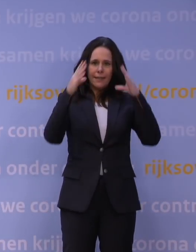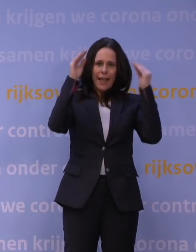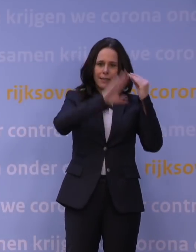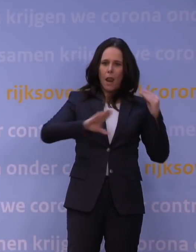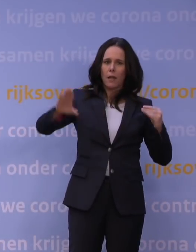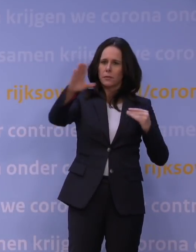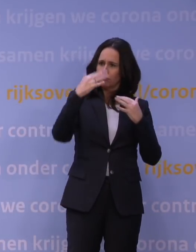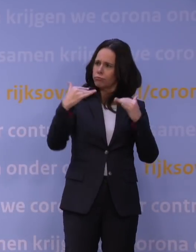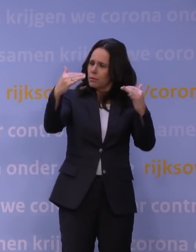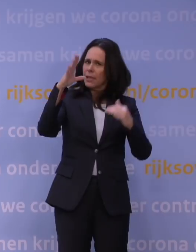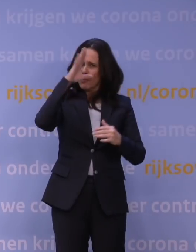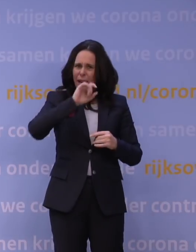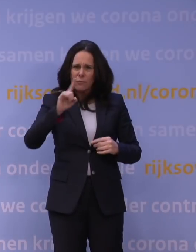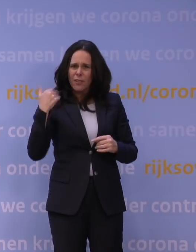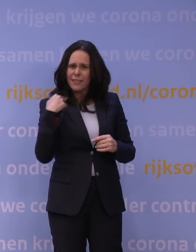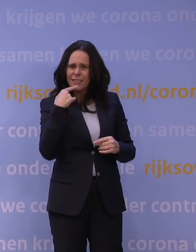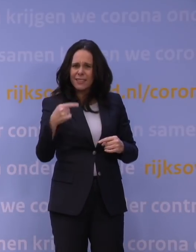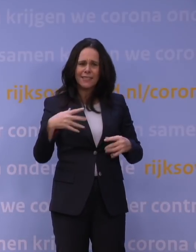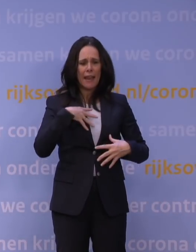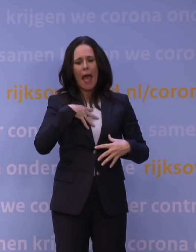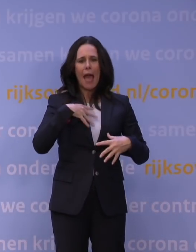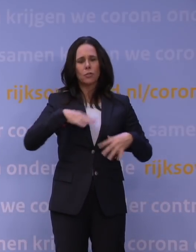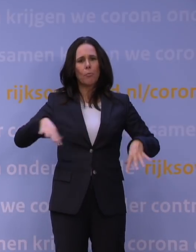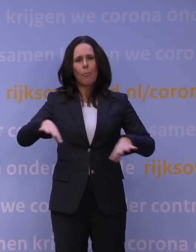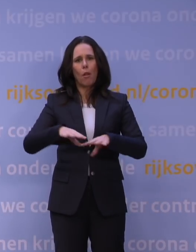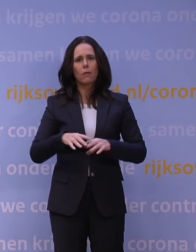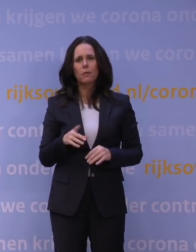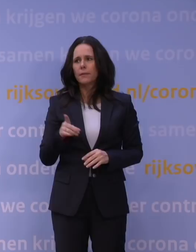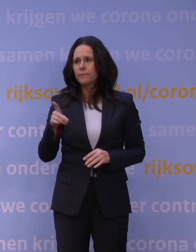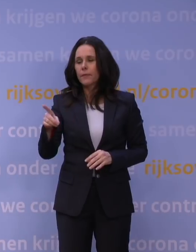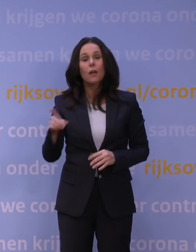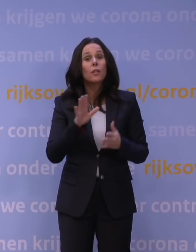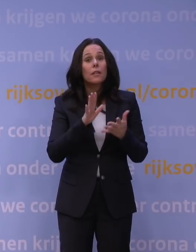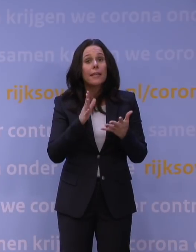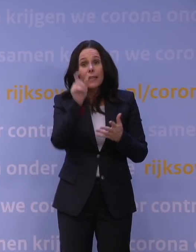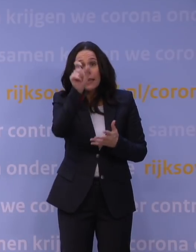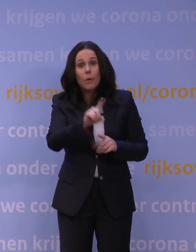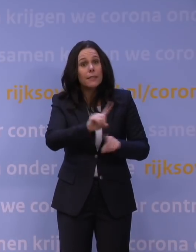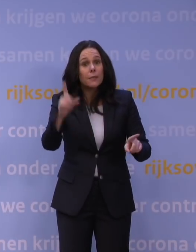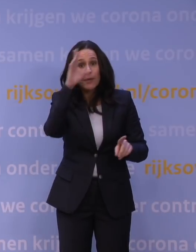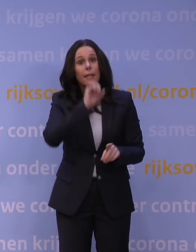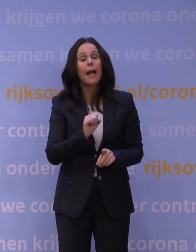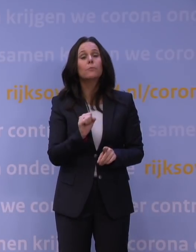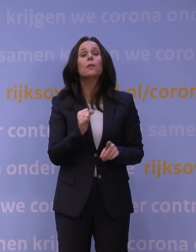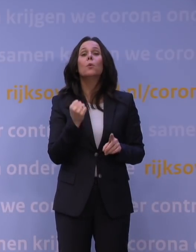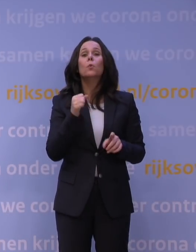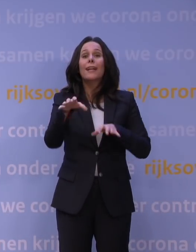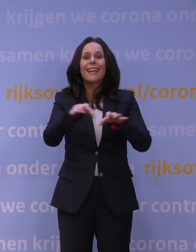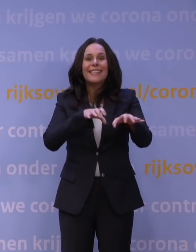begrijpen wat hier net gezegd is. Dan is mijn samenvatting voor Nederland, als iemand het niet zou hebben begrepen: er is een zeer groot risico met de variant die er nu is, één.